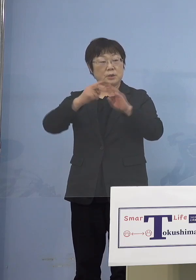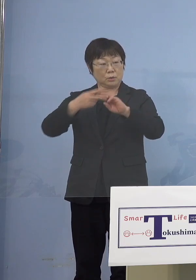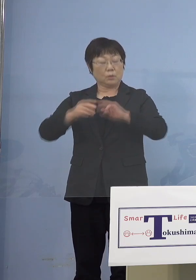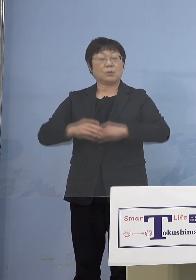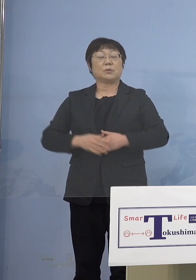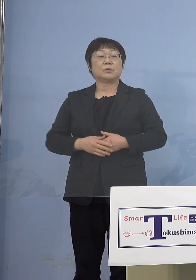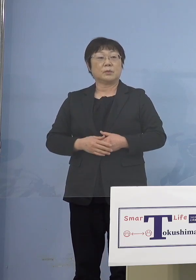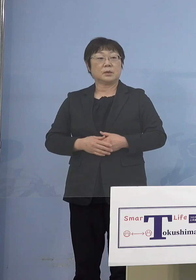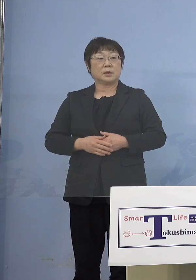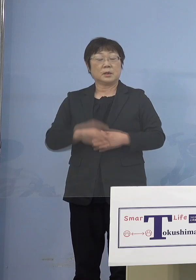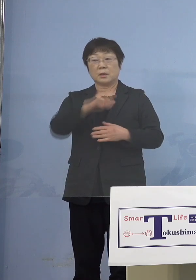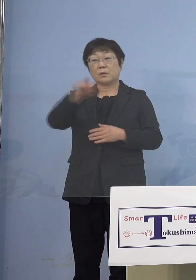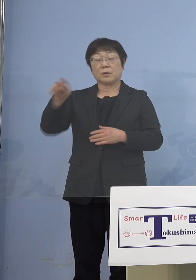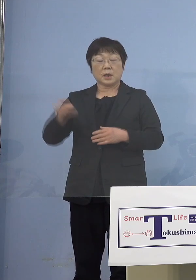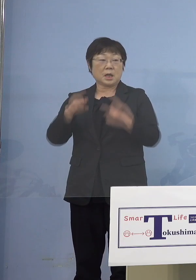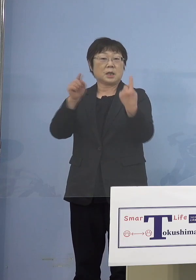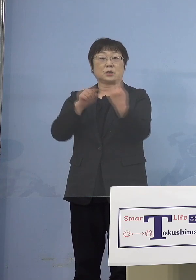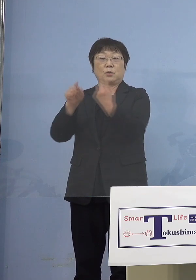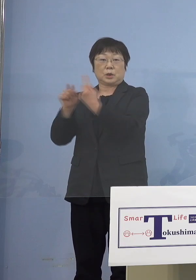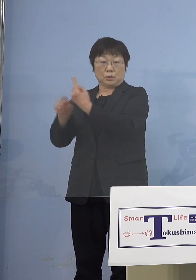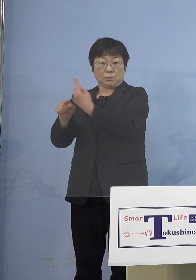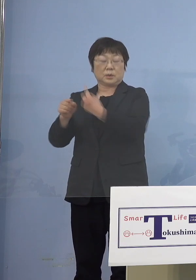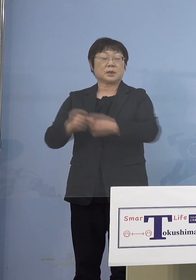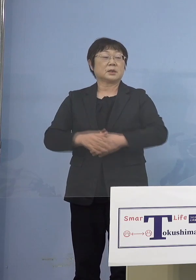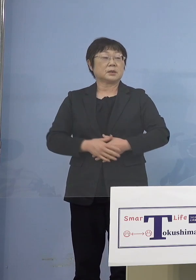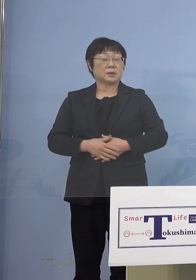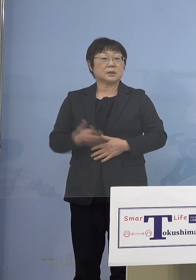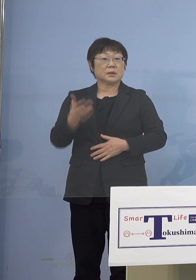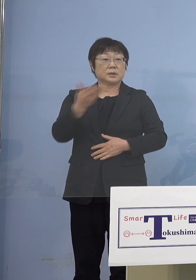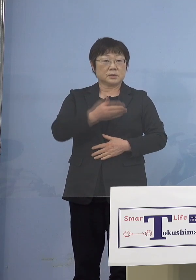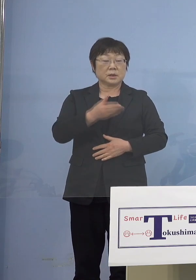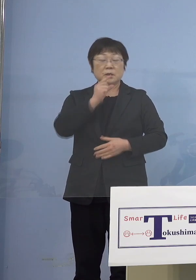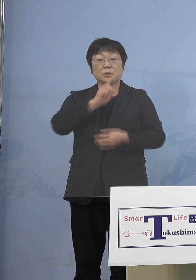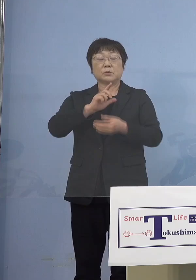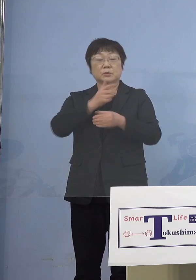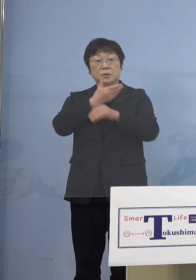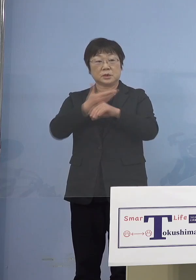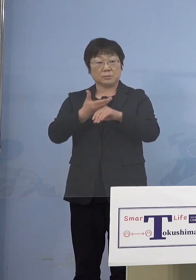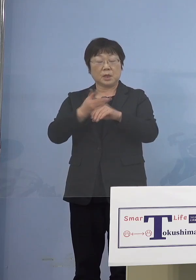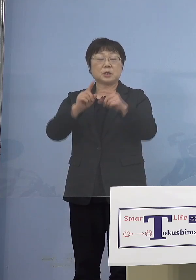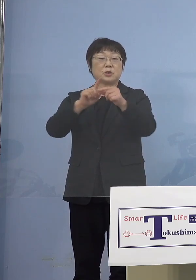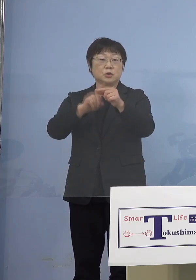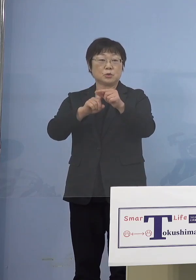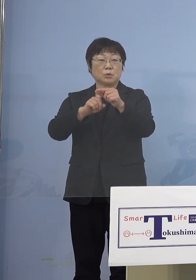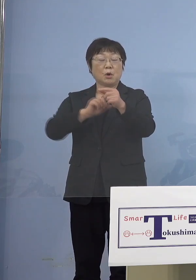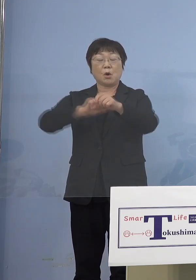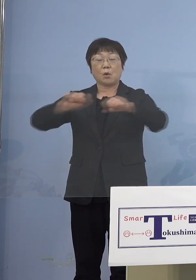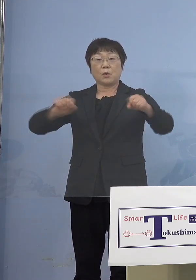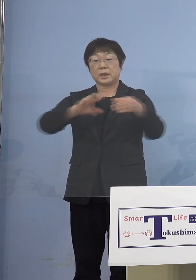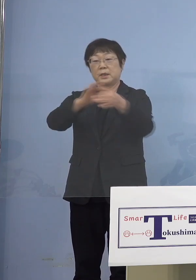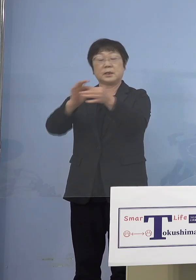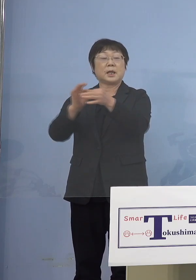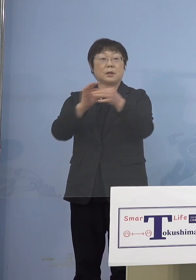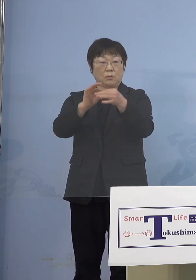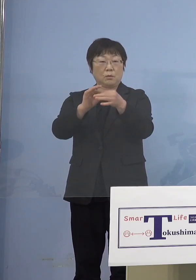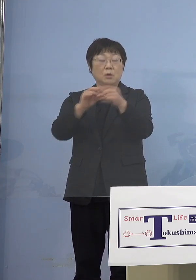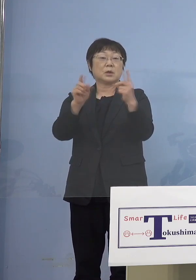これら全て1名 次に徳島中央広域連合1名